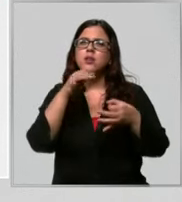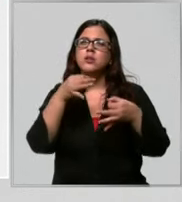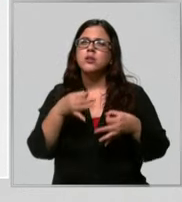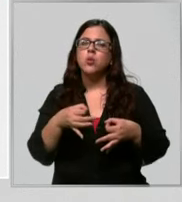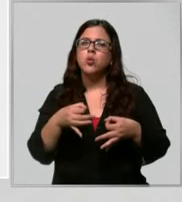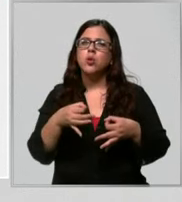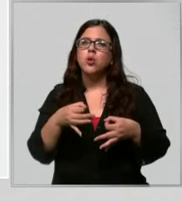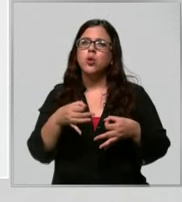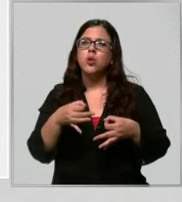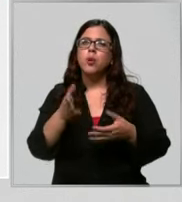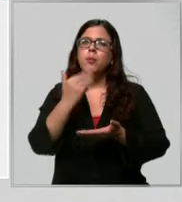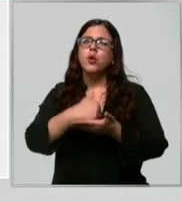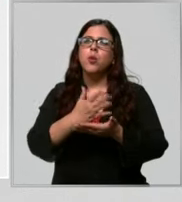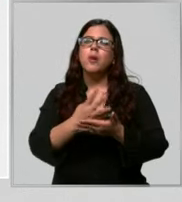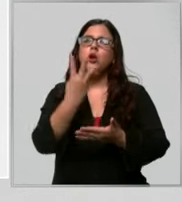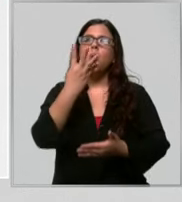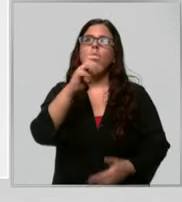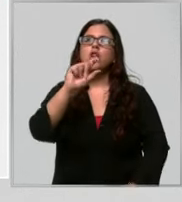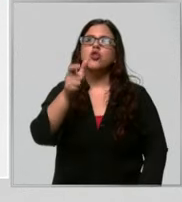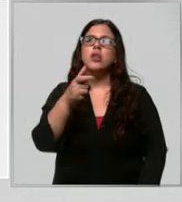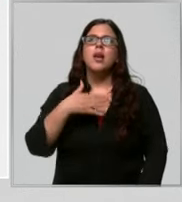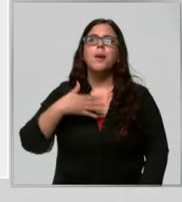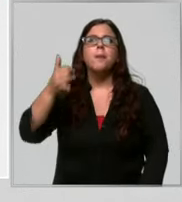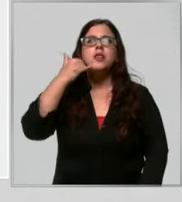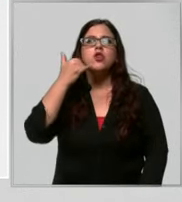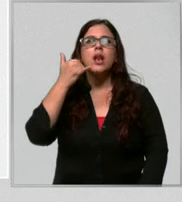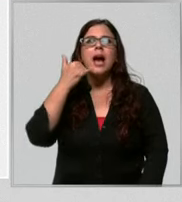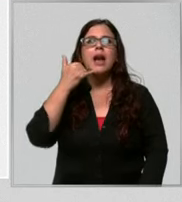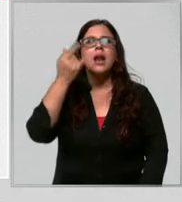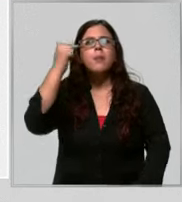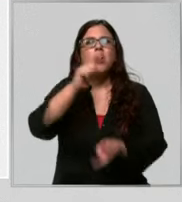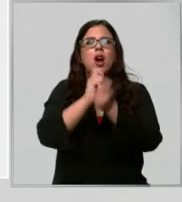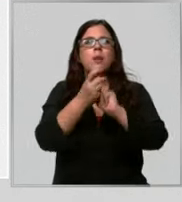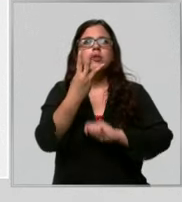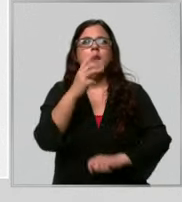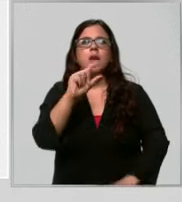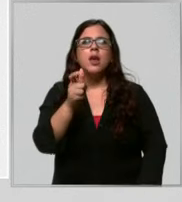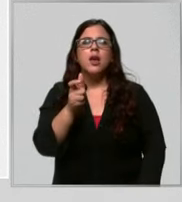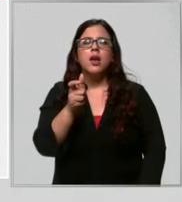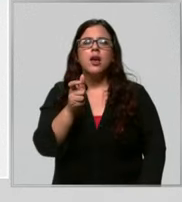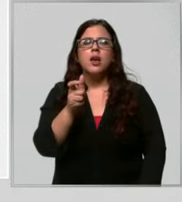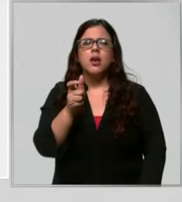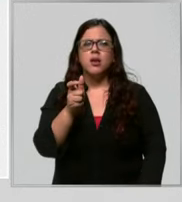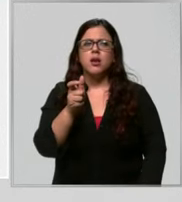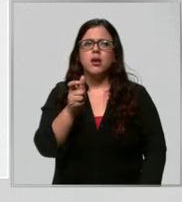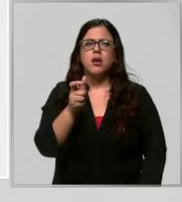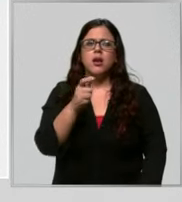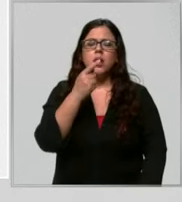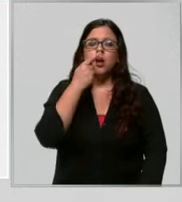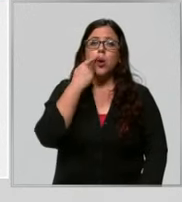un plan de 4G en mi celular sale que tengo 3g ya tiene que llamar la compañía porque está